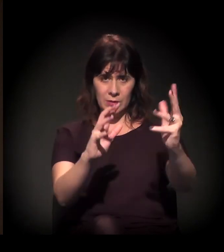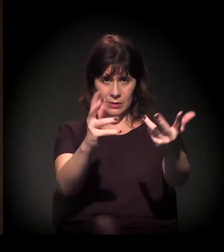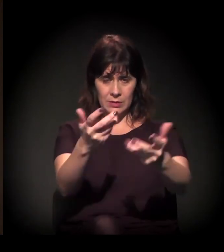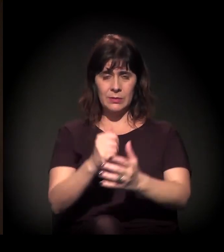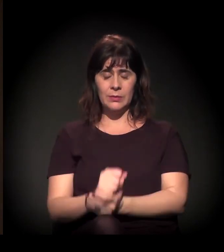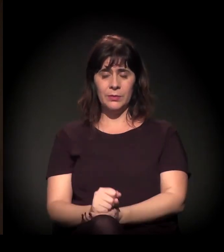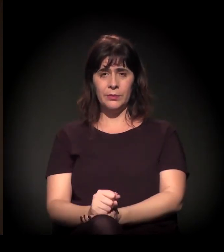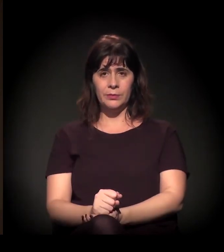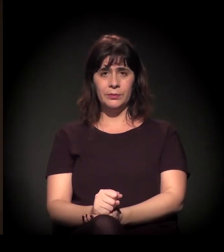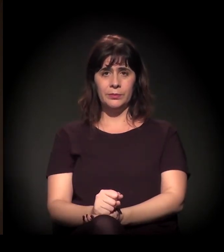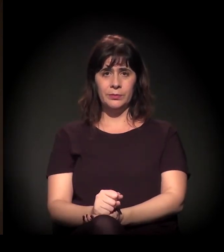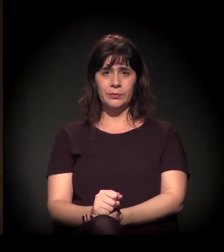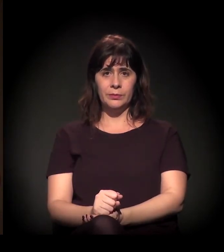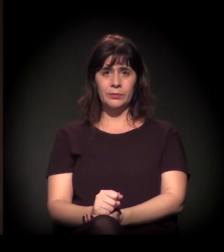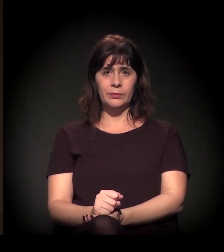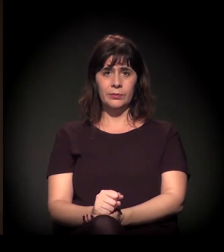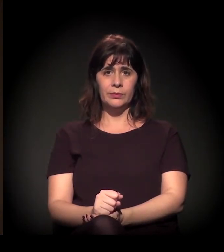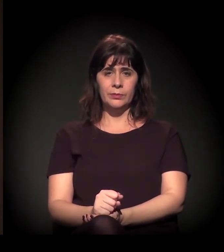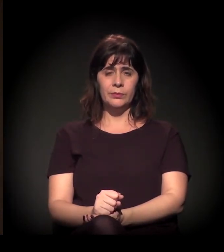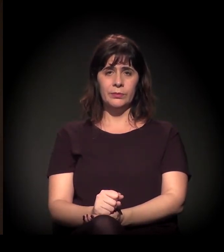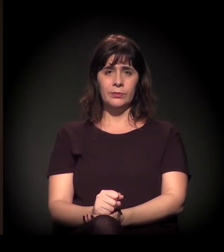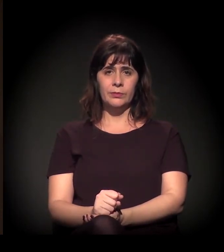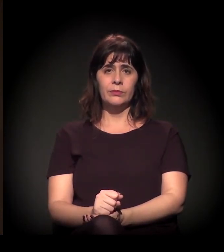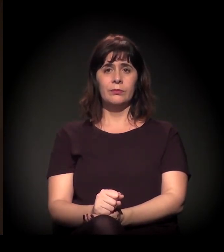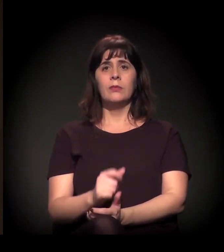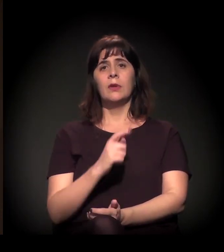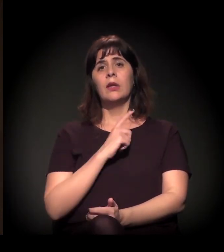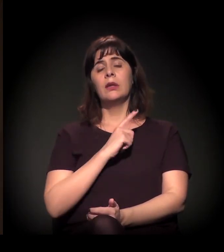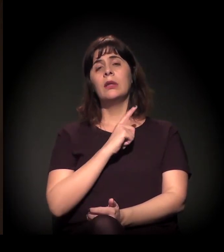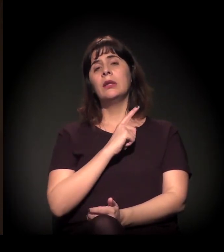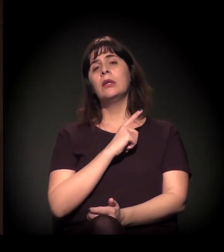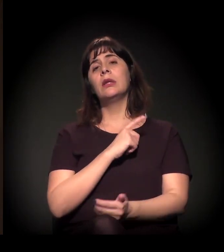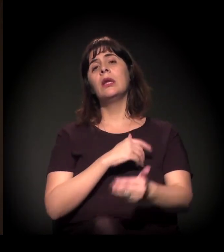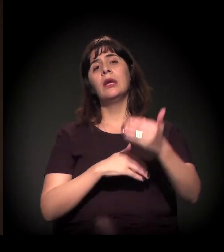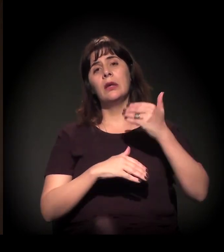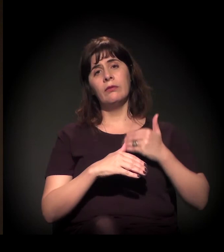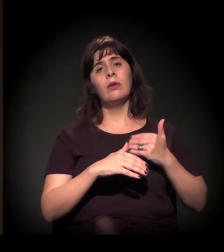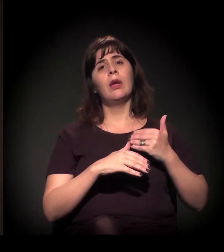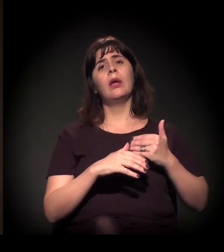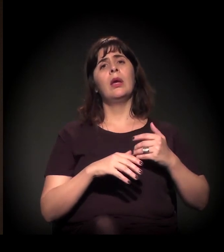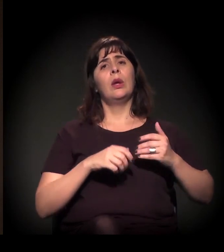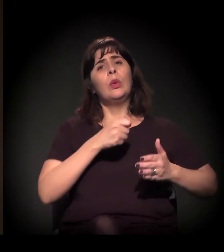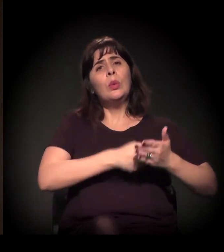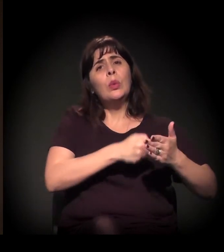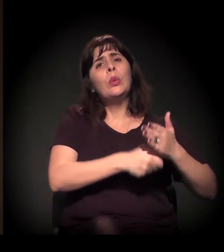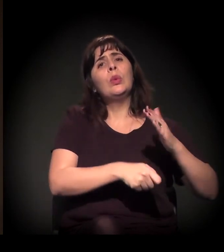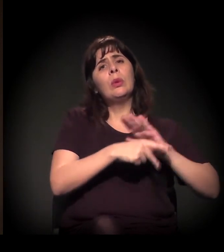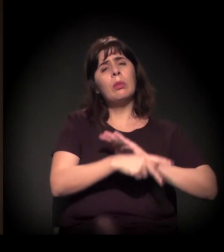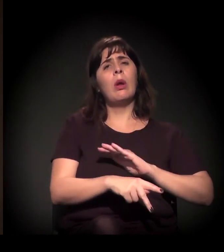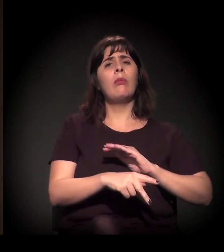inclusive, que gerou, que deu na luta pelas diretas em 1985,